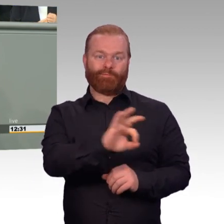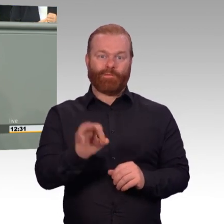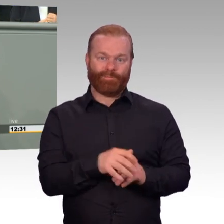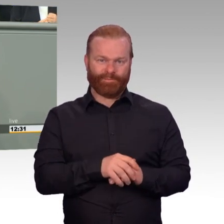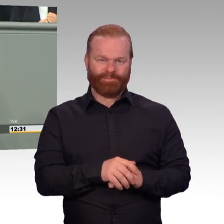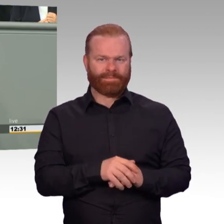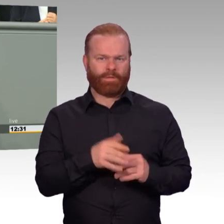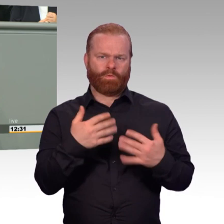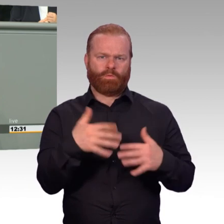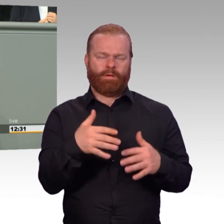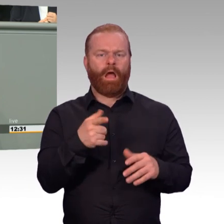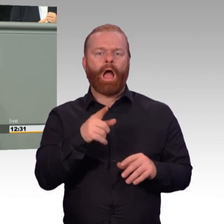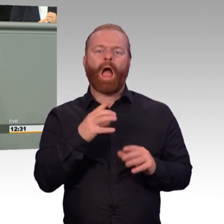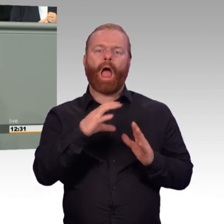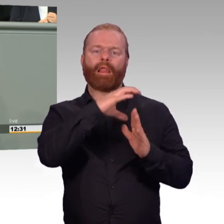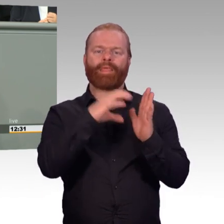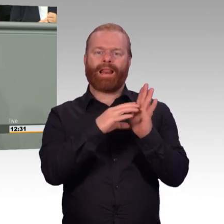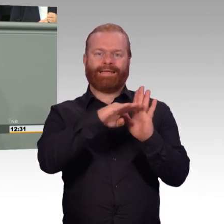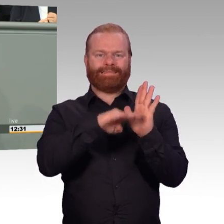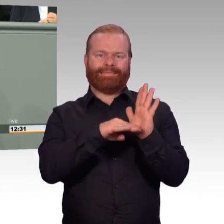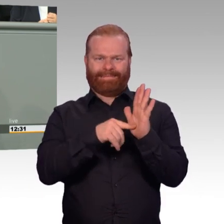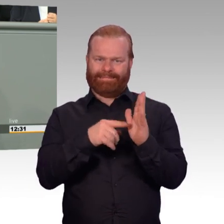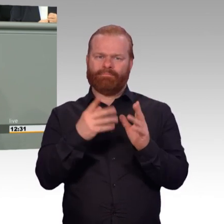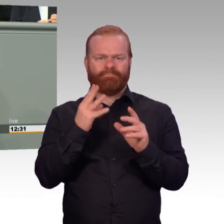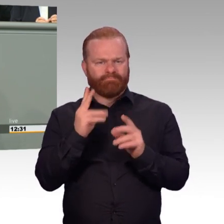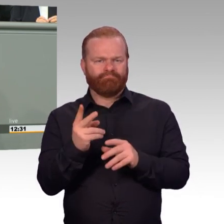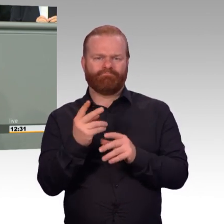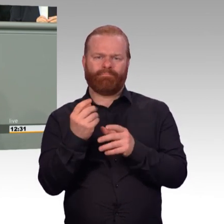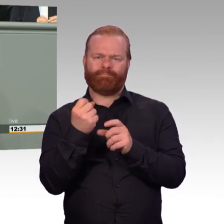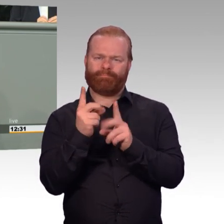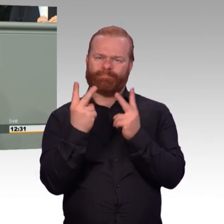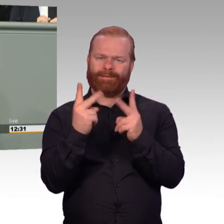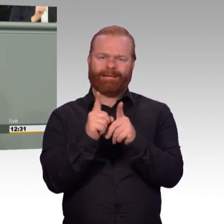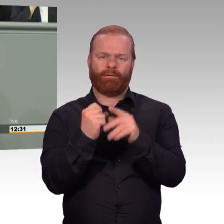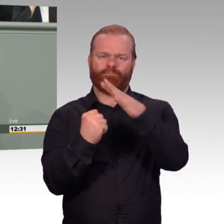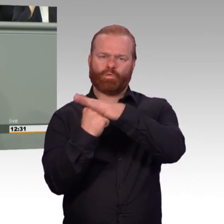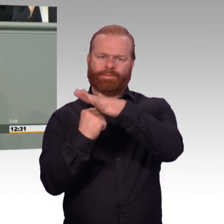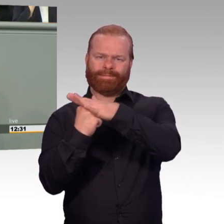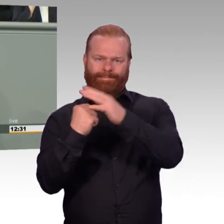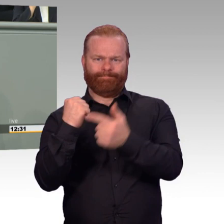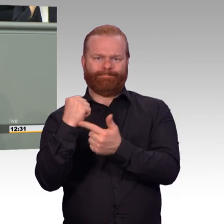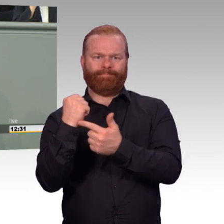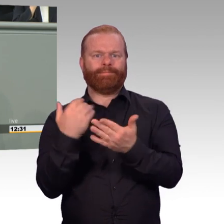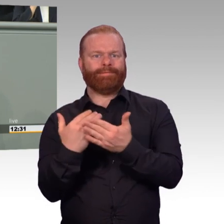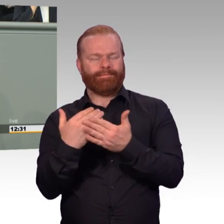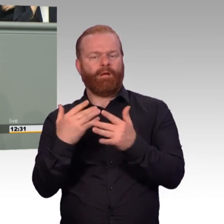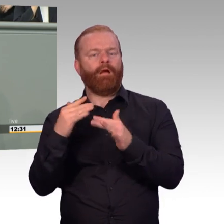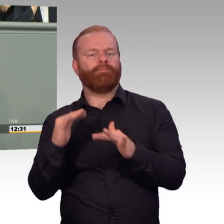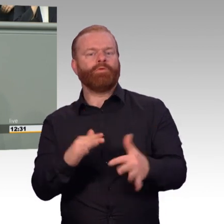Dabei handelt es sich um ein Problem, welches naturbedingt nie vollständig zu lösen sein wird. Insbesondere in Zeiten guter Konjunktur